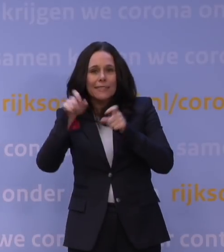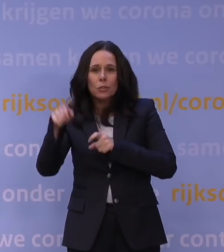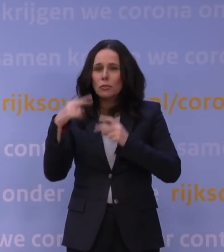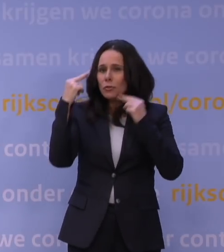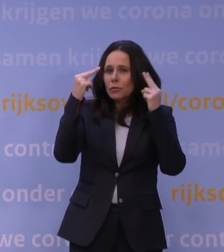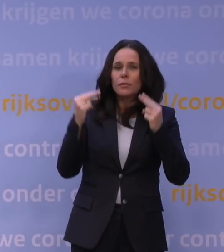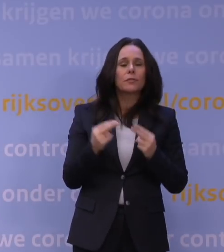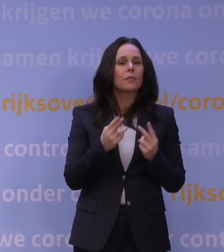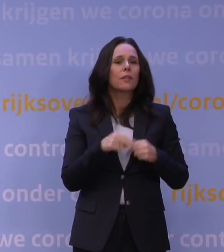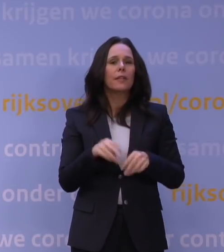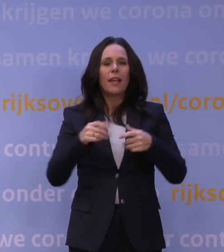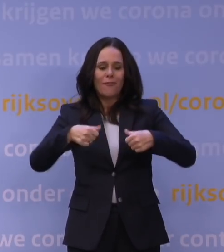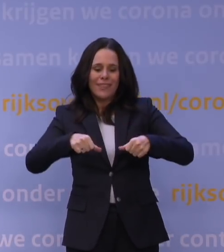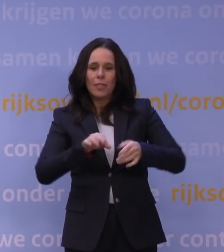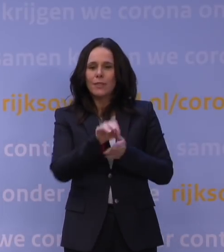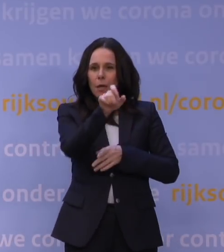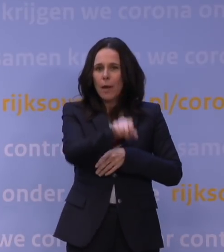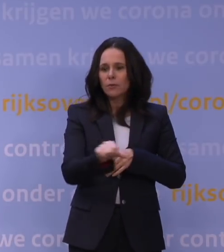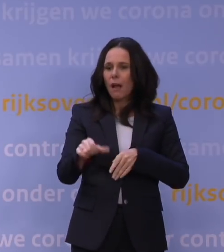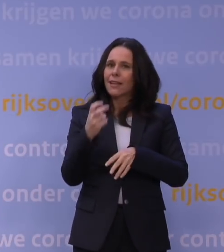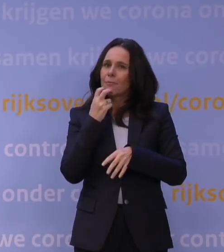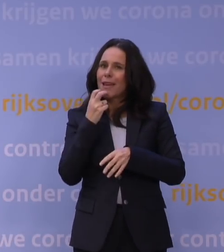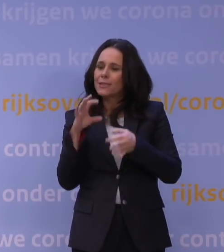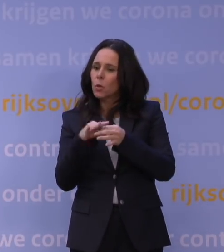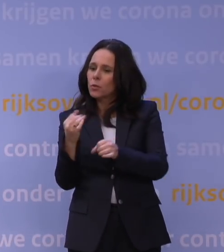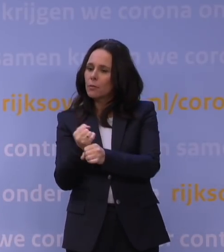Fysiotherapeuten en andere medische contactberoepen kunnen wel doorwerken.